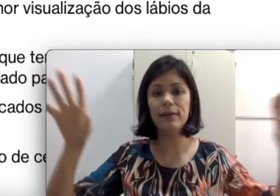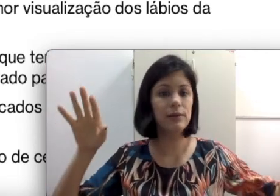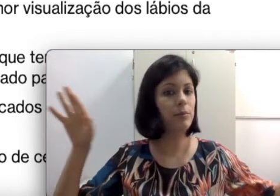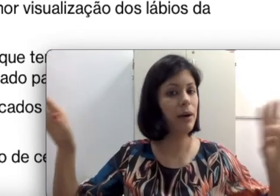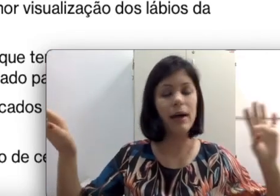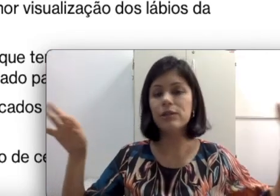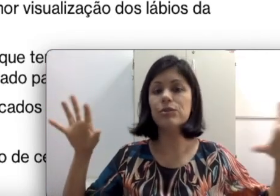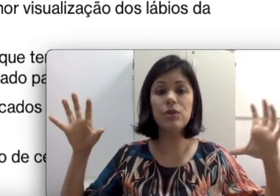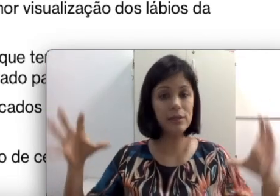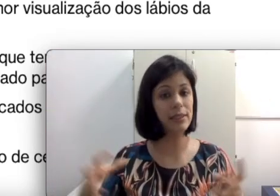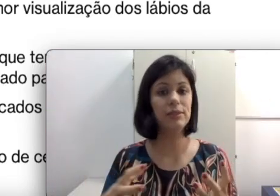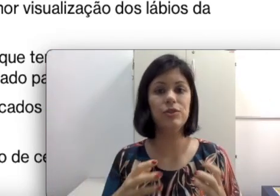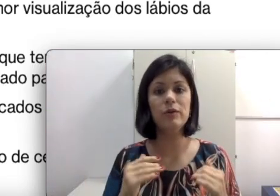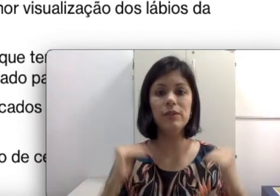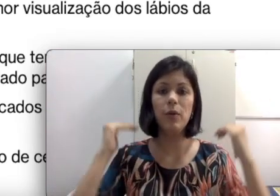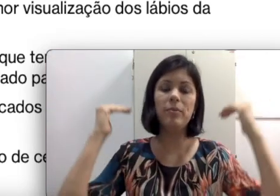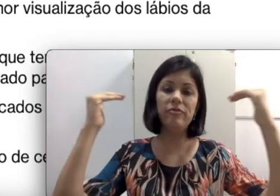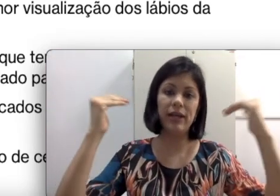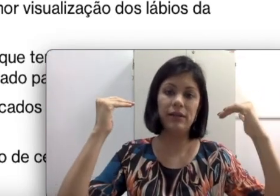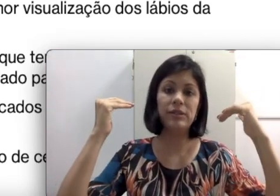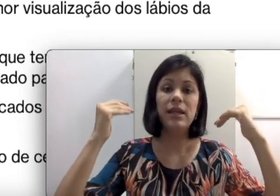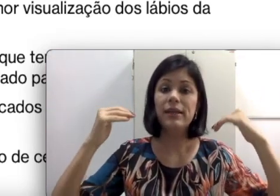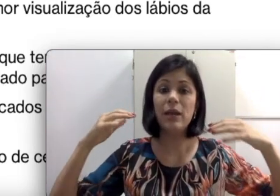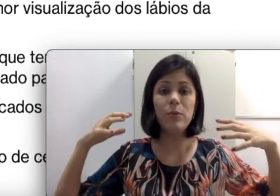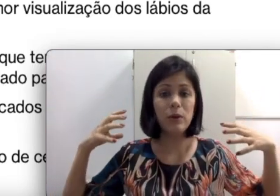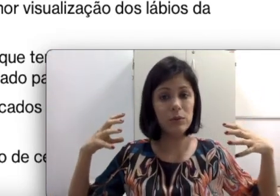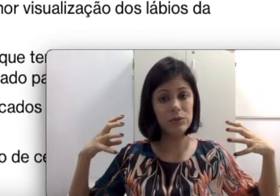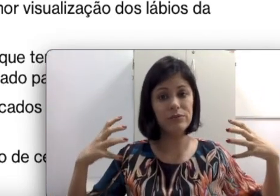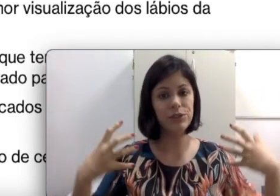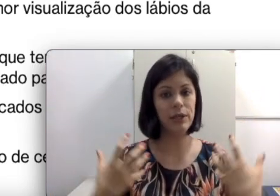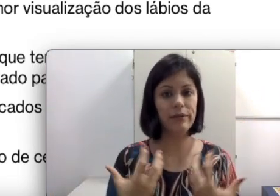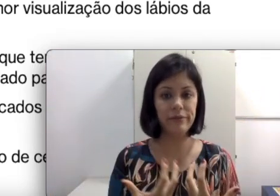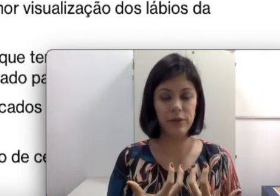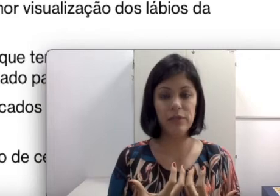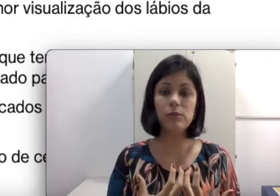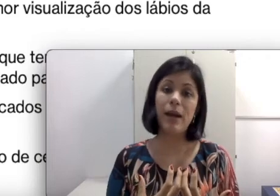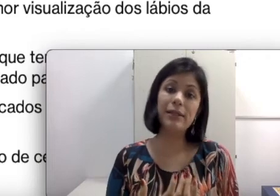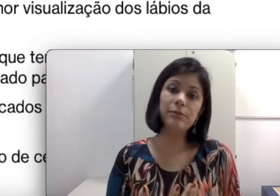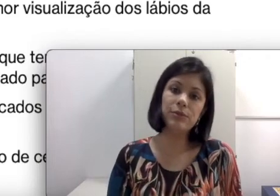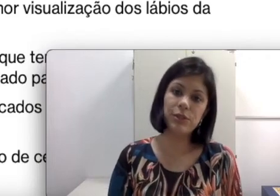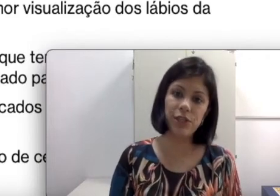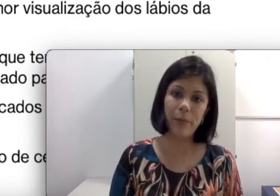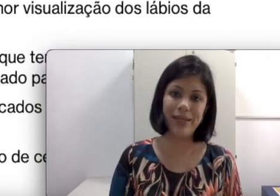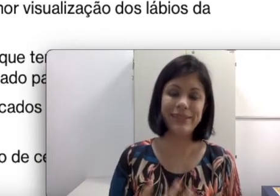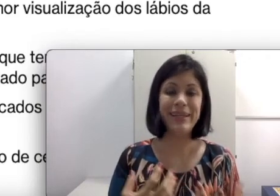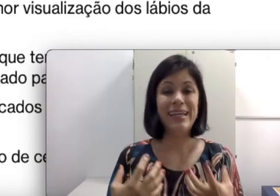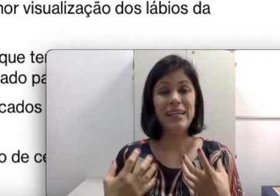do pátio. Todos esses são amplificados. Para o aluno talvez gere mais uma dor de cabeça